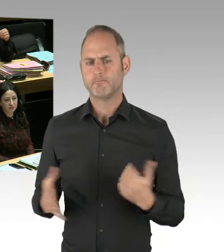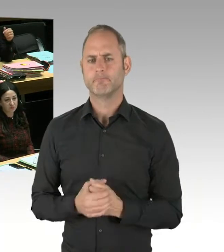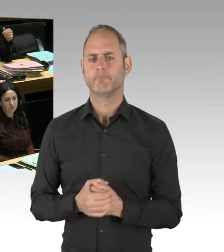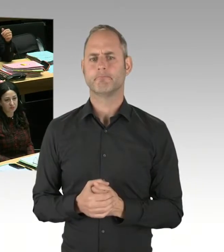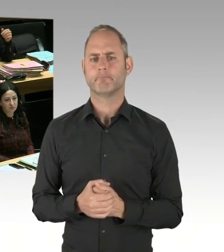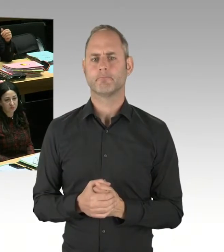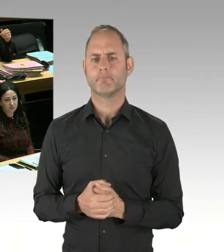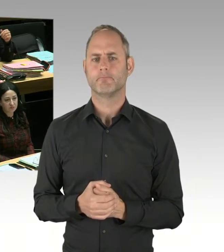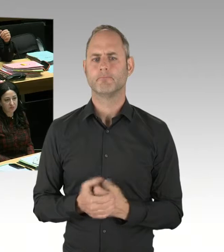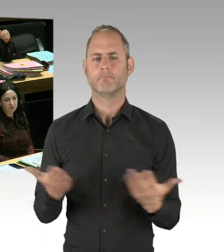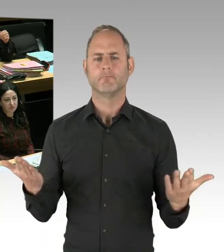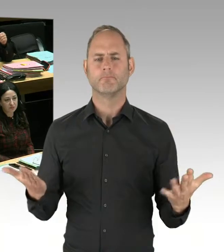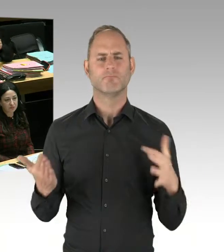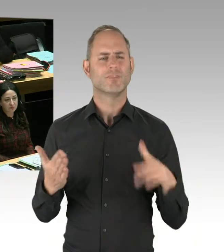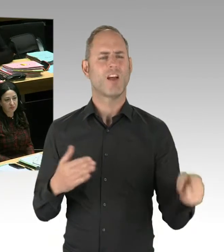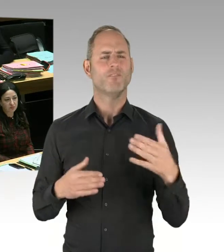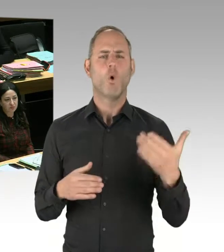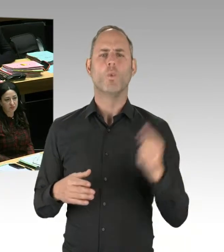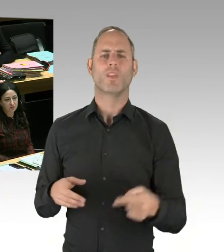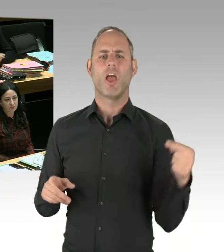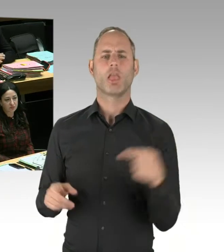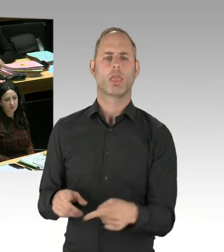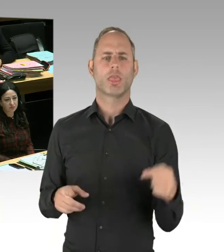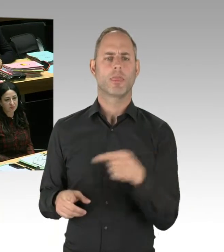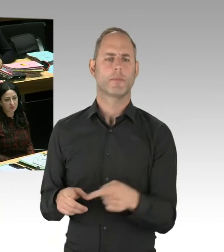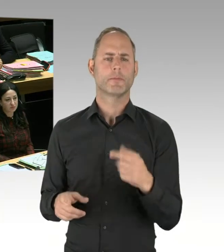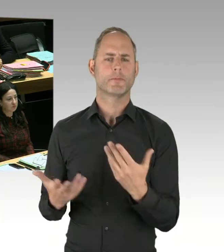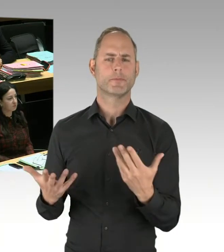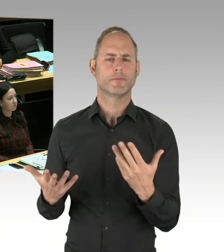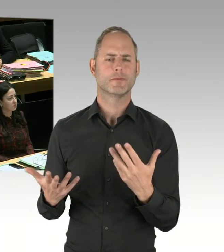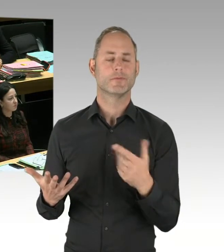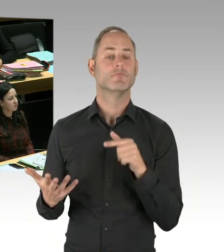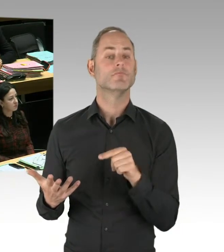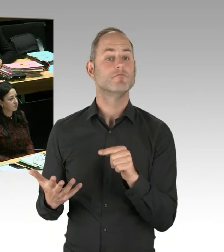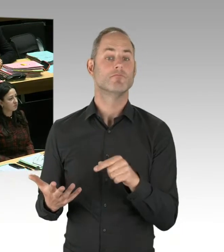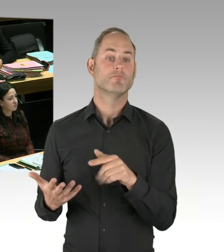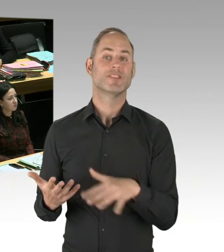Und Sie können das auch an der Polizeikriminalstatistik ablesen. Und wenn man einem solchen ...